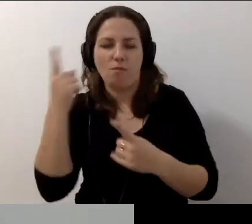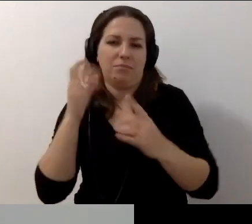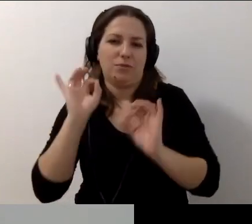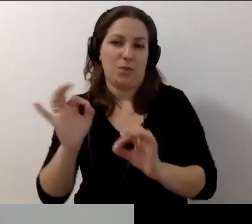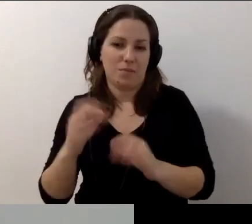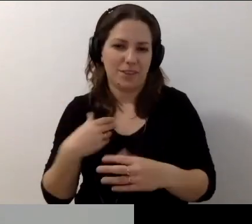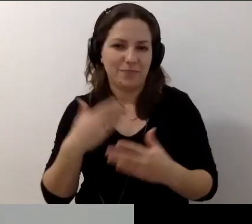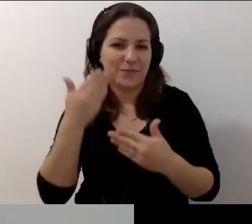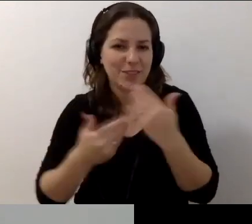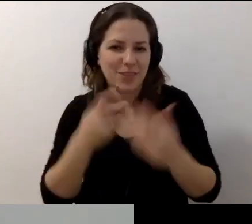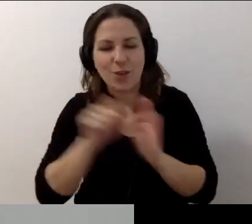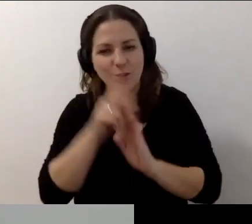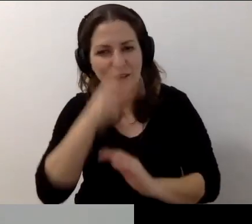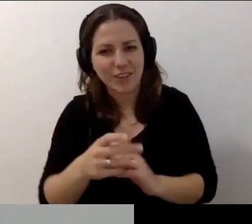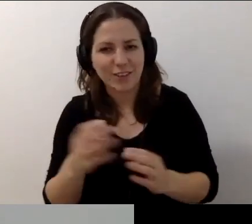MAŁGORZATA: Do zobaczenia. Ściskamy was.